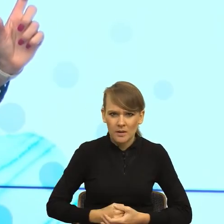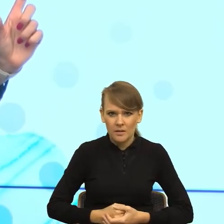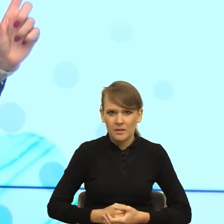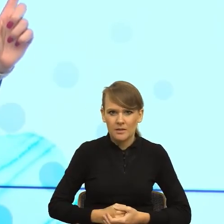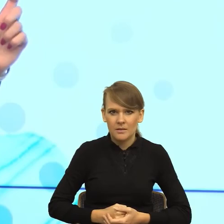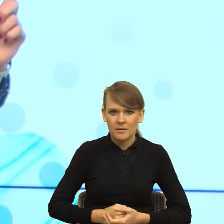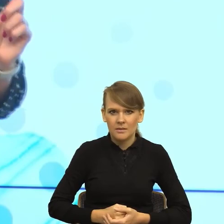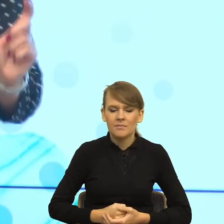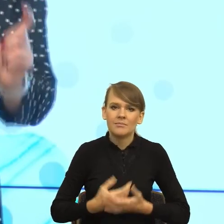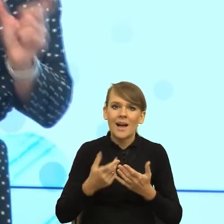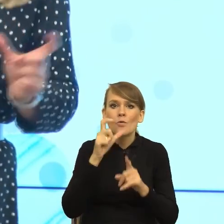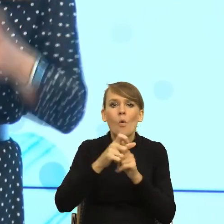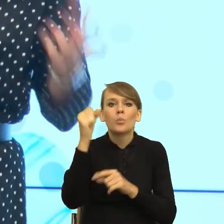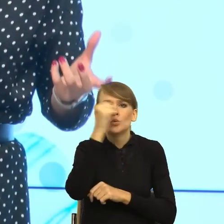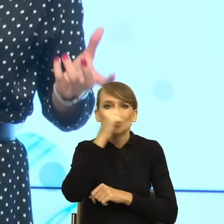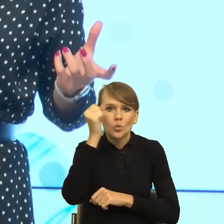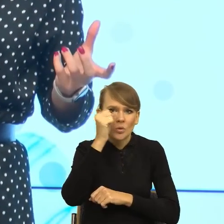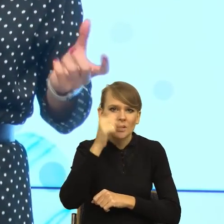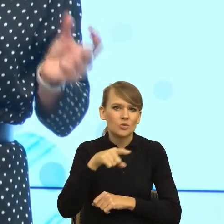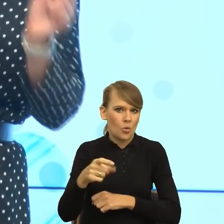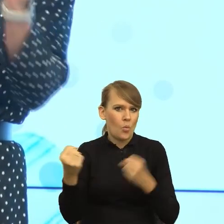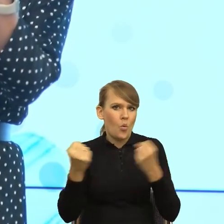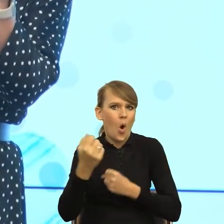Bo słowo bzdury jest jawnie obrażające, a to maleństwo nie.